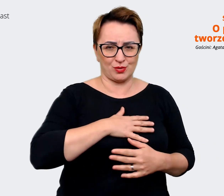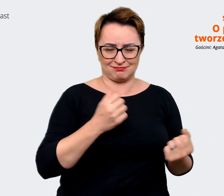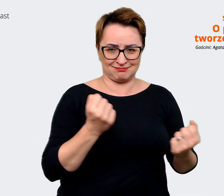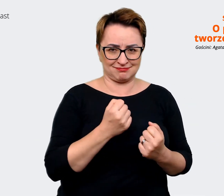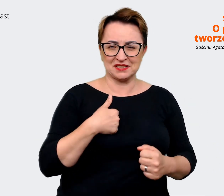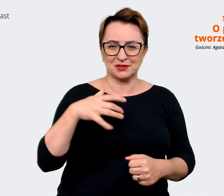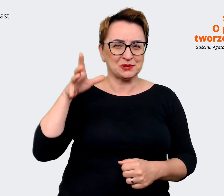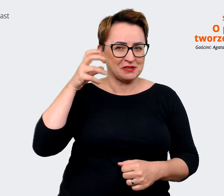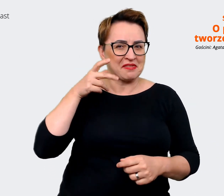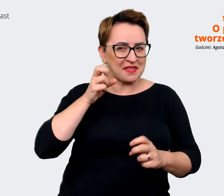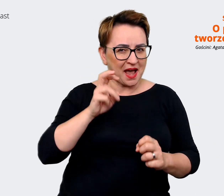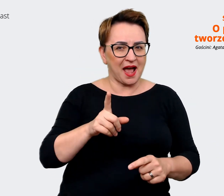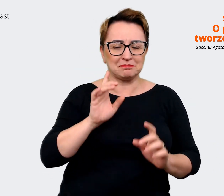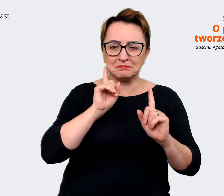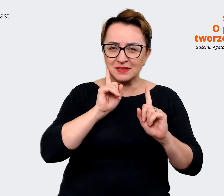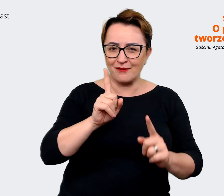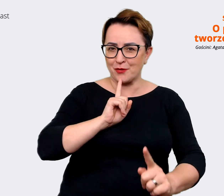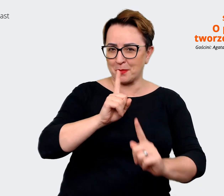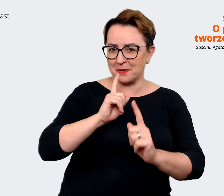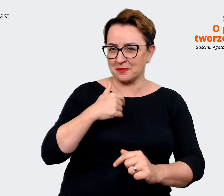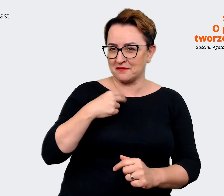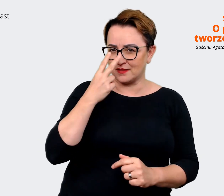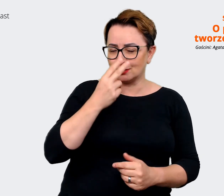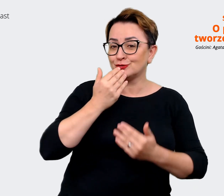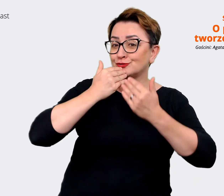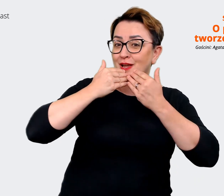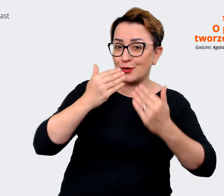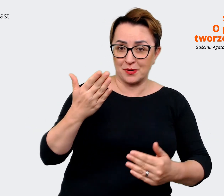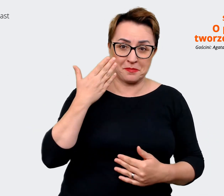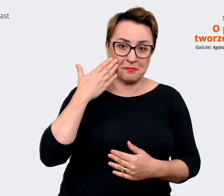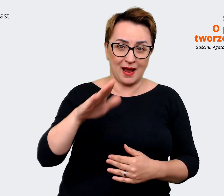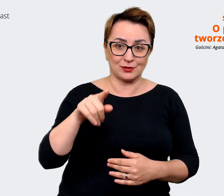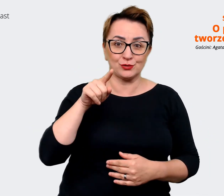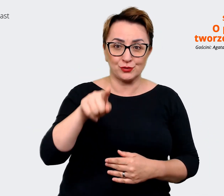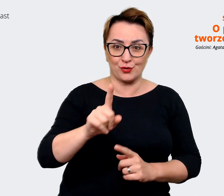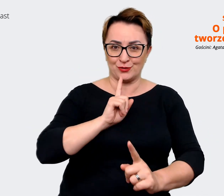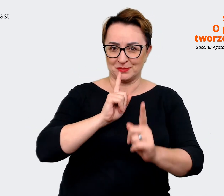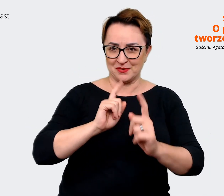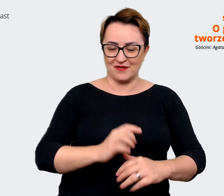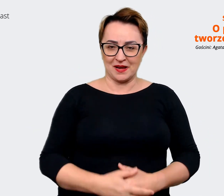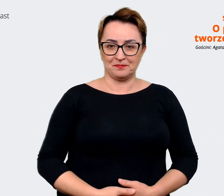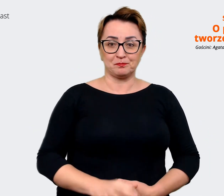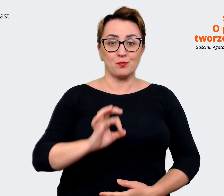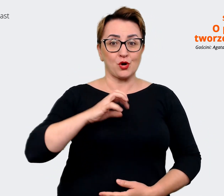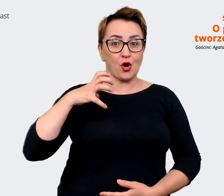rozmowie, więc naprawdę bardzo Ci dziękuję. Moim gościem była Agata Białkowska-Samul z Employer